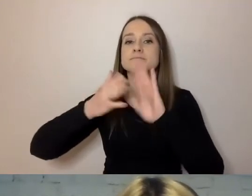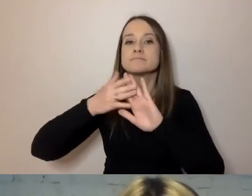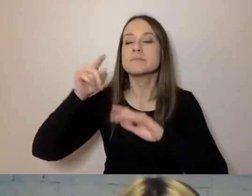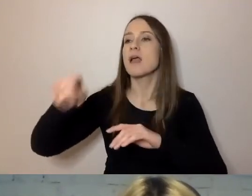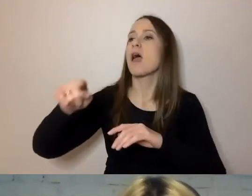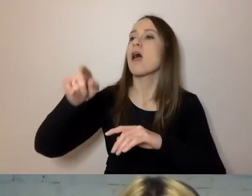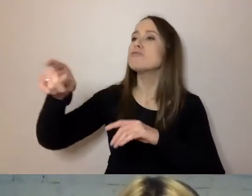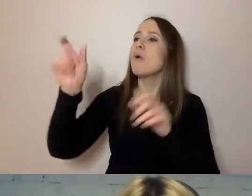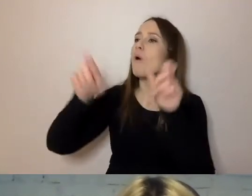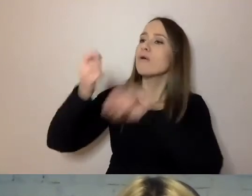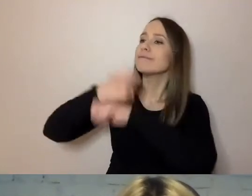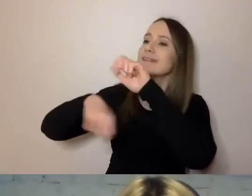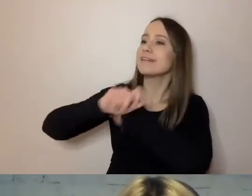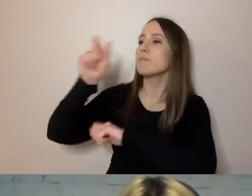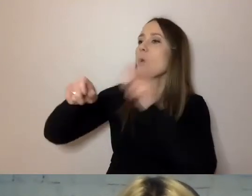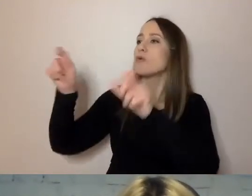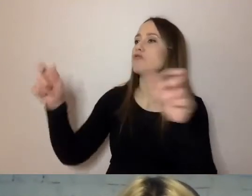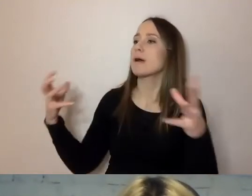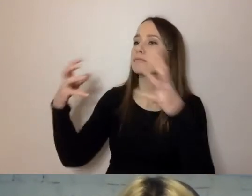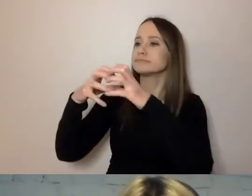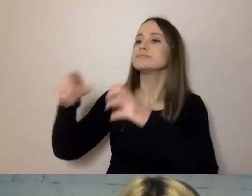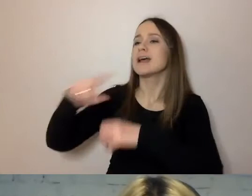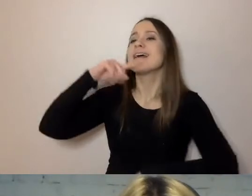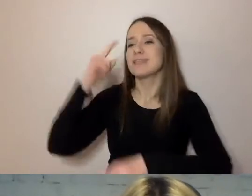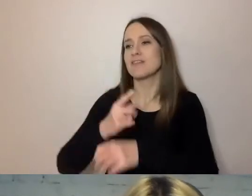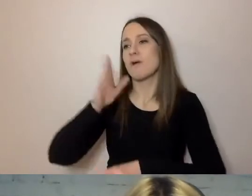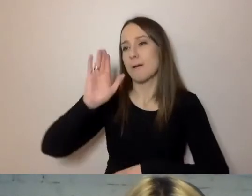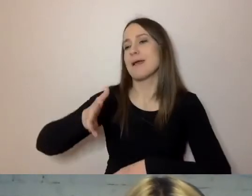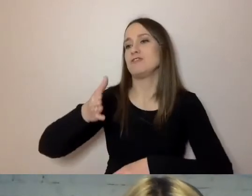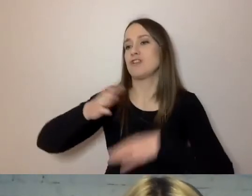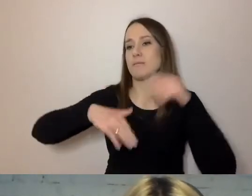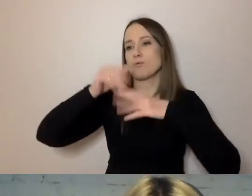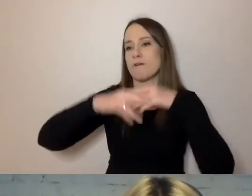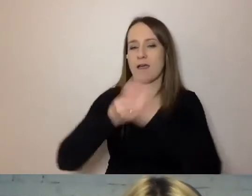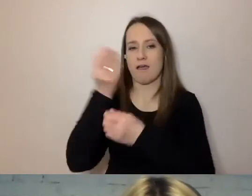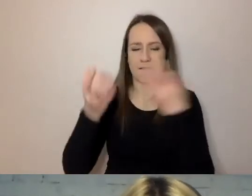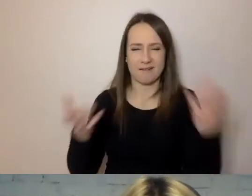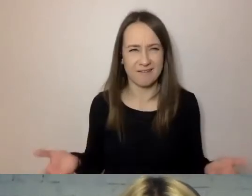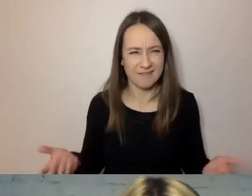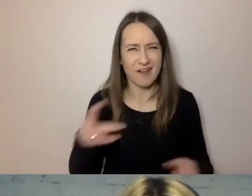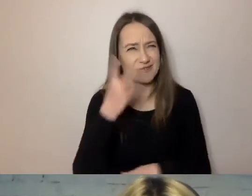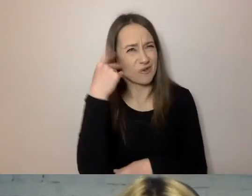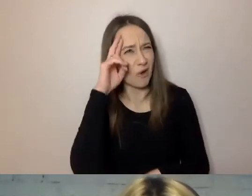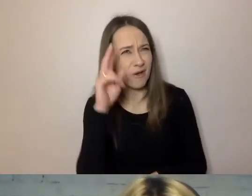zdecydował się ją postawić”. Konia z rzędem temu, kto zrozumiał, kto i co zrobił.